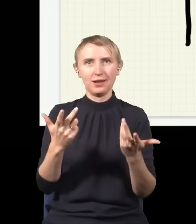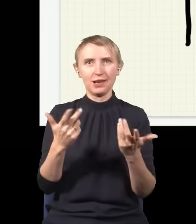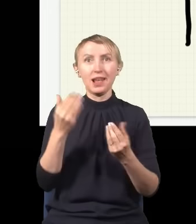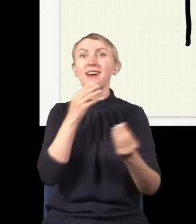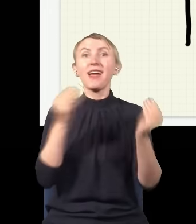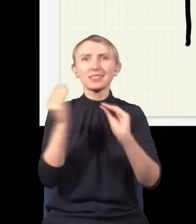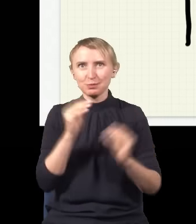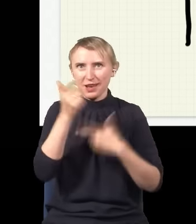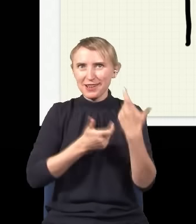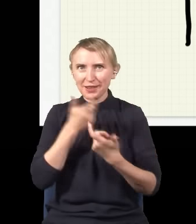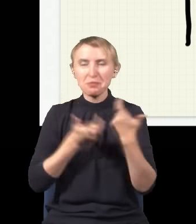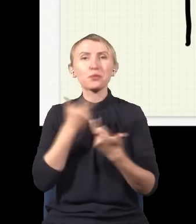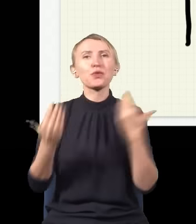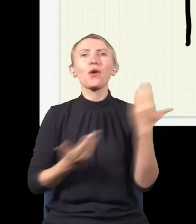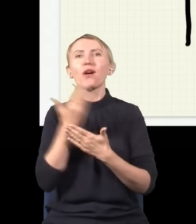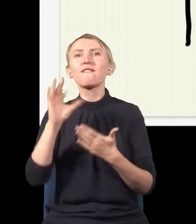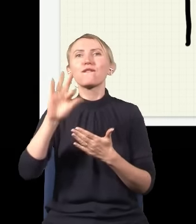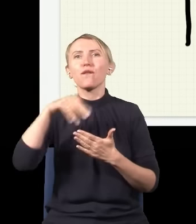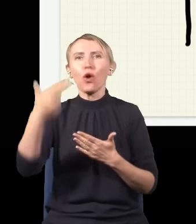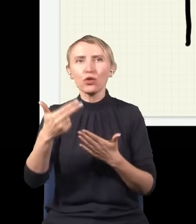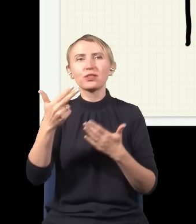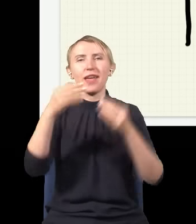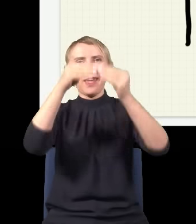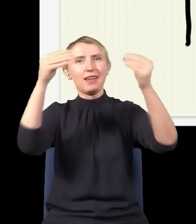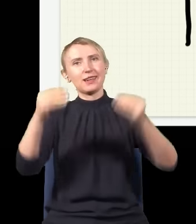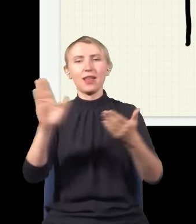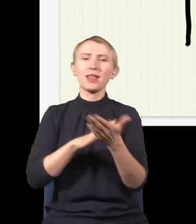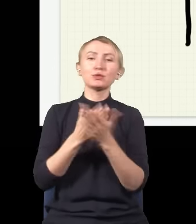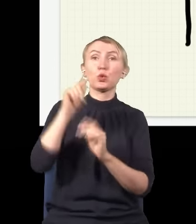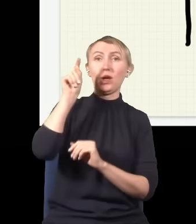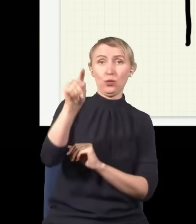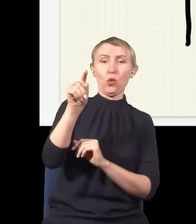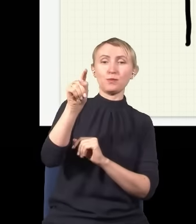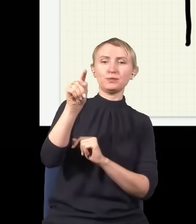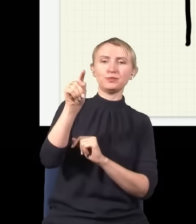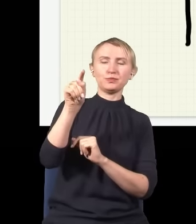eksperyment, to okazuje się, że ten foton gdzieś trafi w ekran, np. powiedzmy, że trafi w to miejsce,